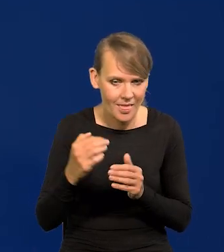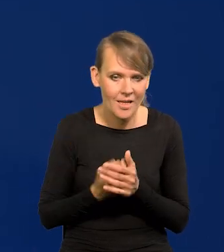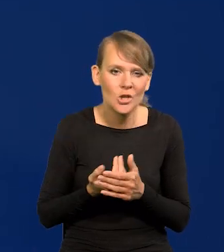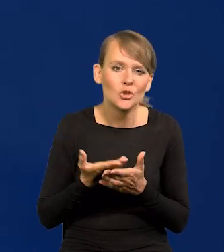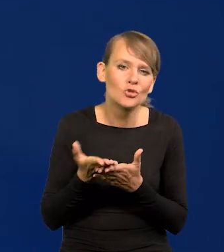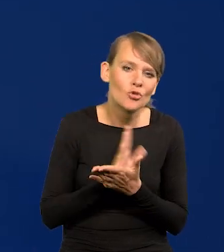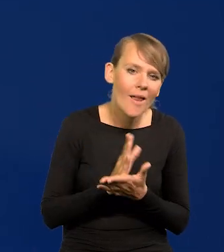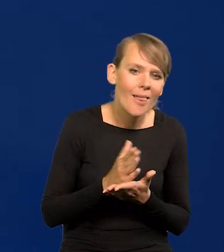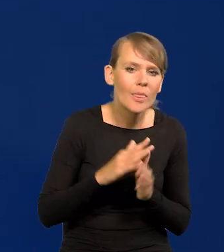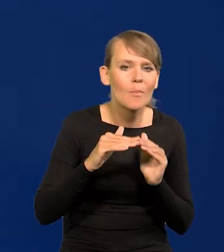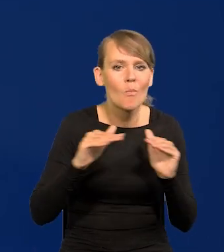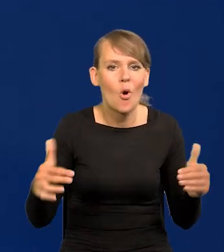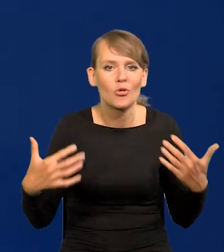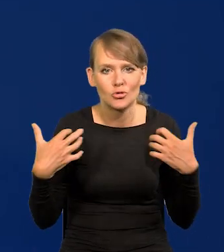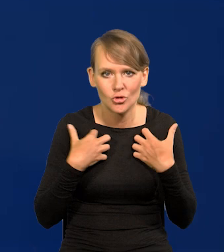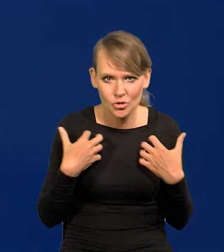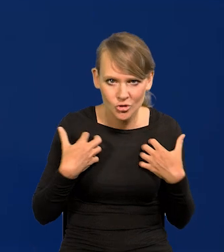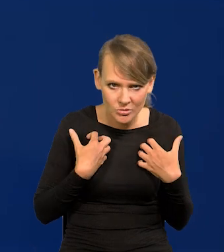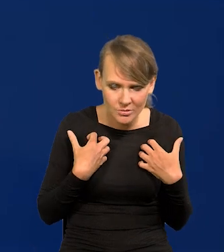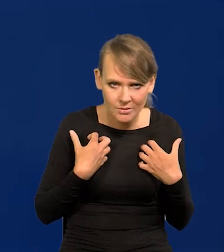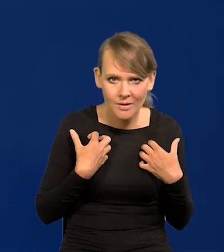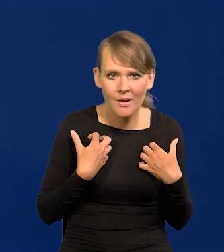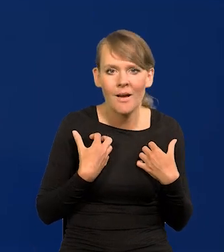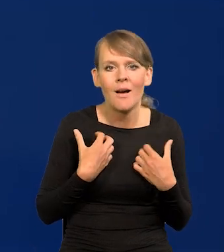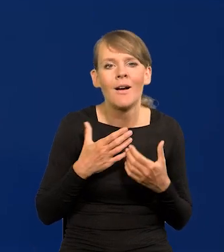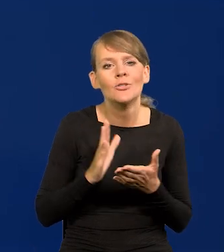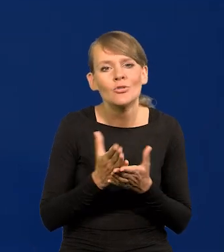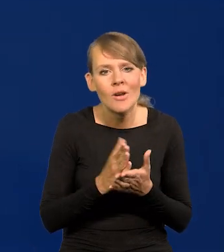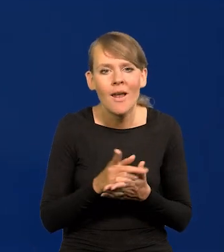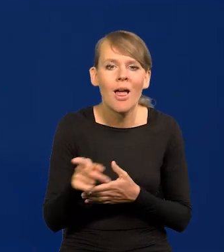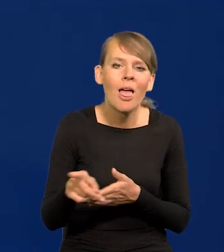Średni poziom życia, średni koszyk konsumpcji,